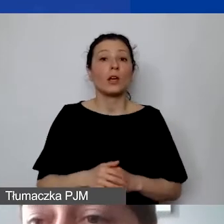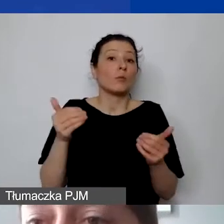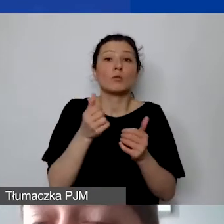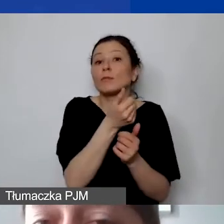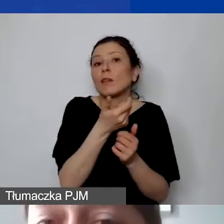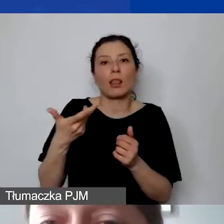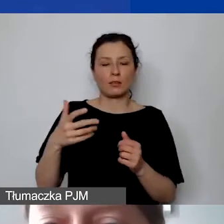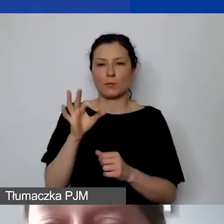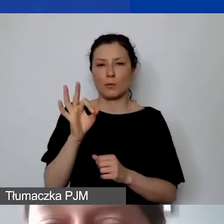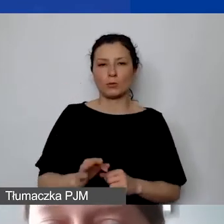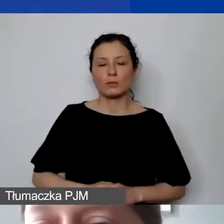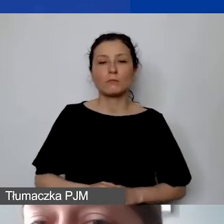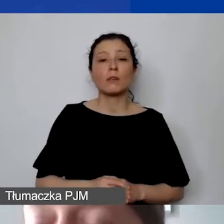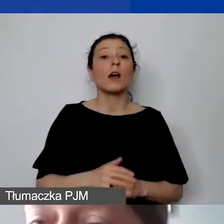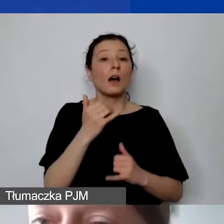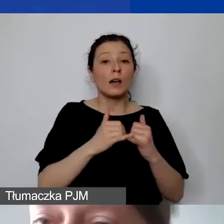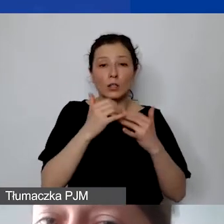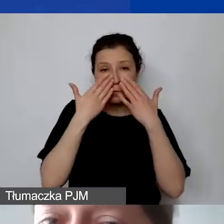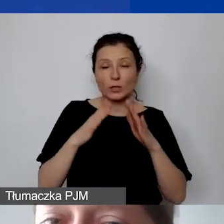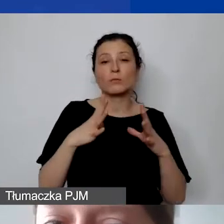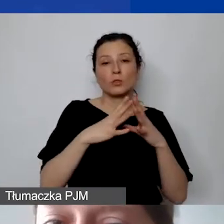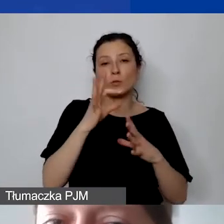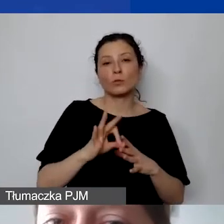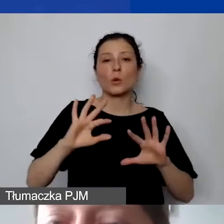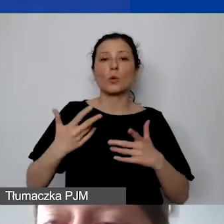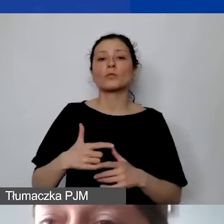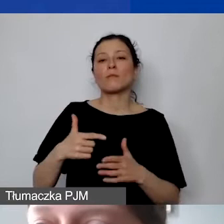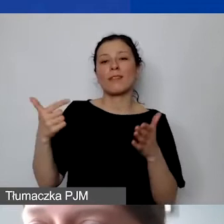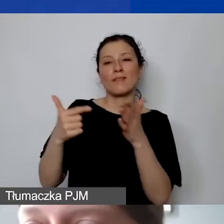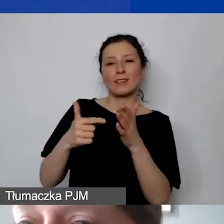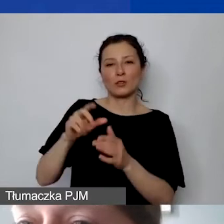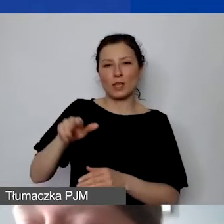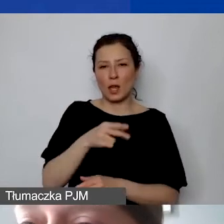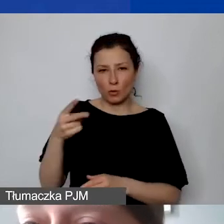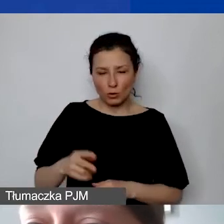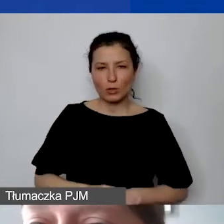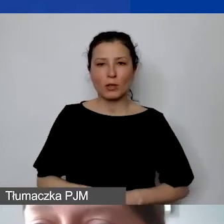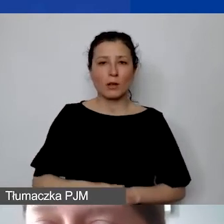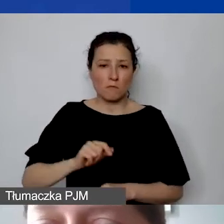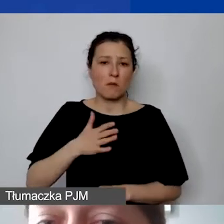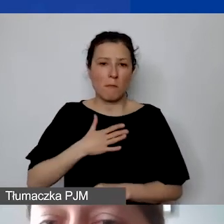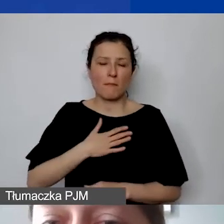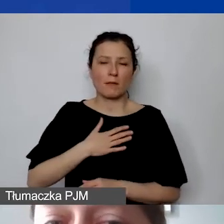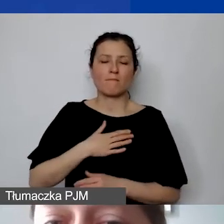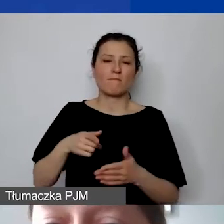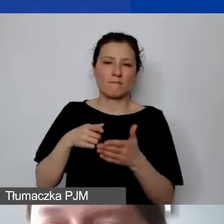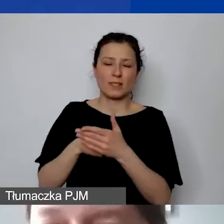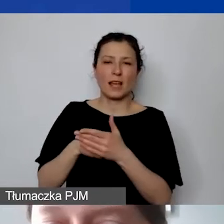Jeżeli wykazujemy 10%, to stanowi to 2000 euro, które mamy do dyspozycji na koszty pośrednie,